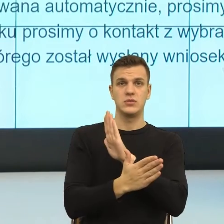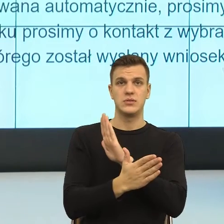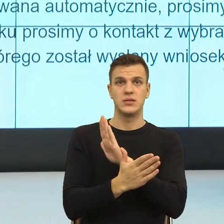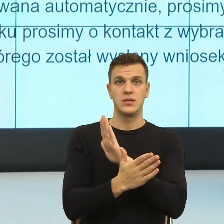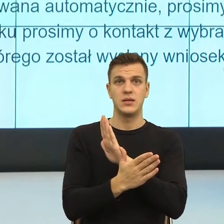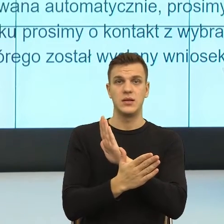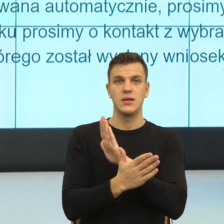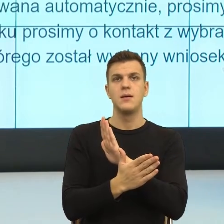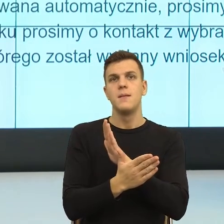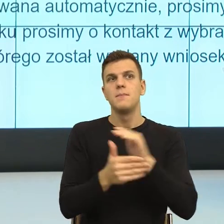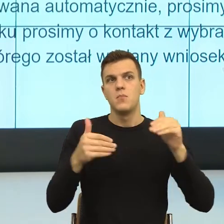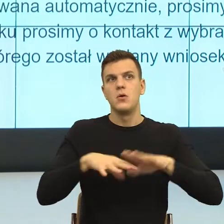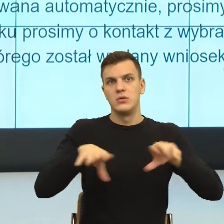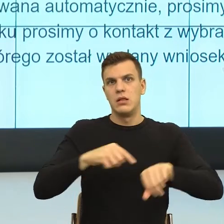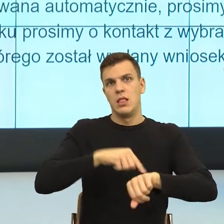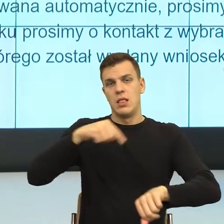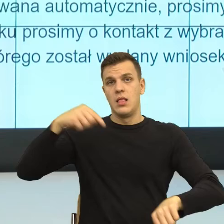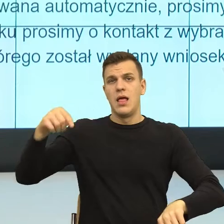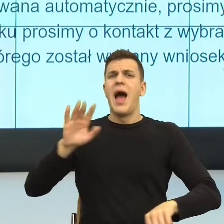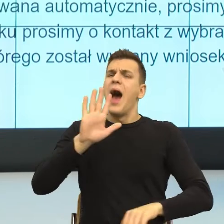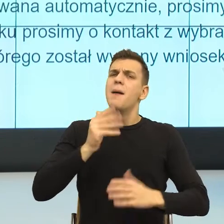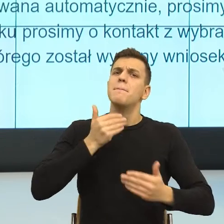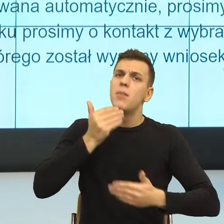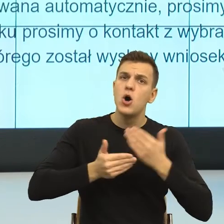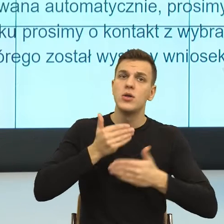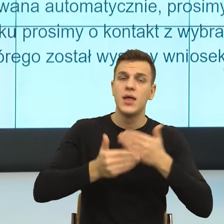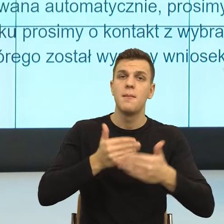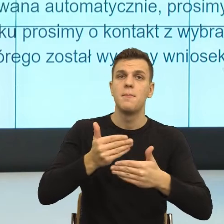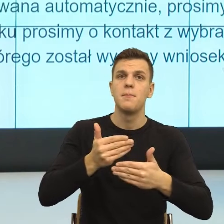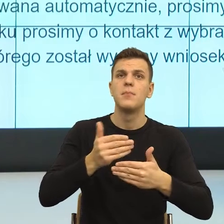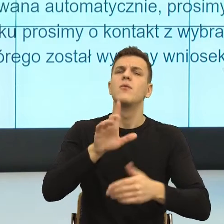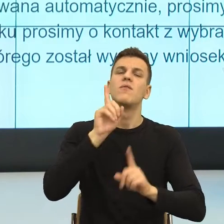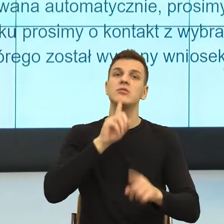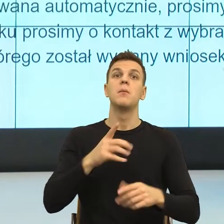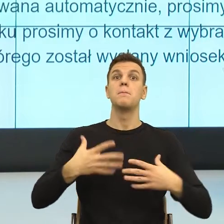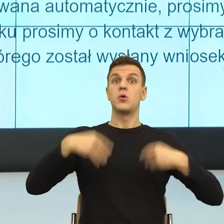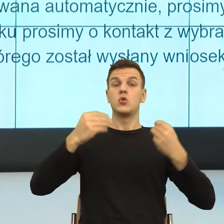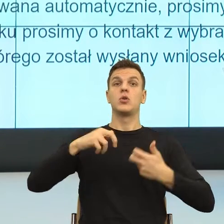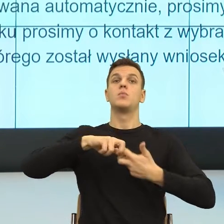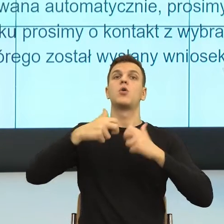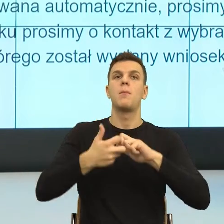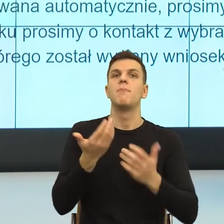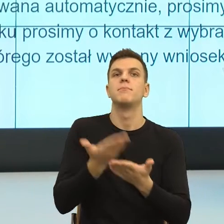jest tak, że dlaczego byłoby na początku trudno, dlatego że system językowy, jeszcze z całym szacunkiem dla systemu, jest wadliwy.